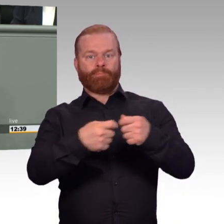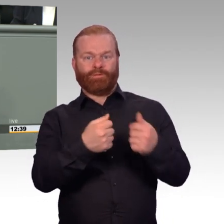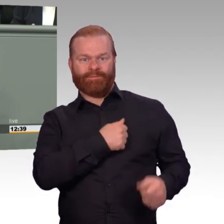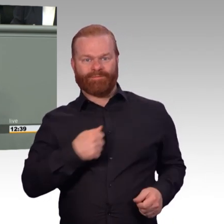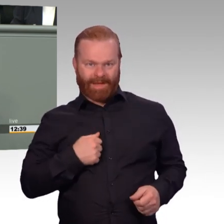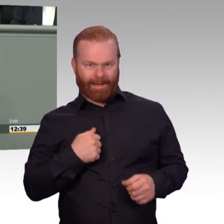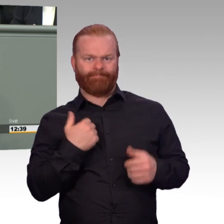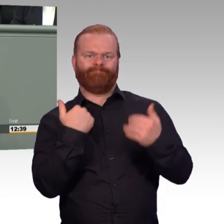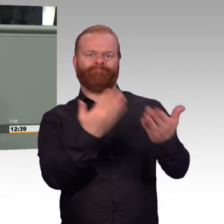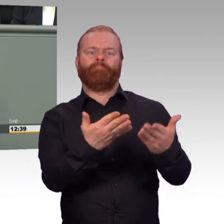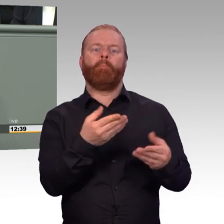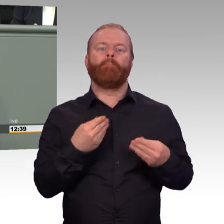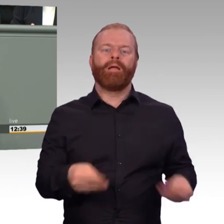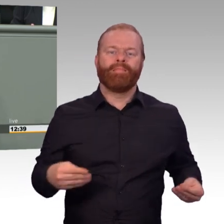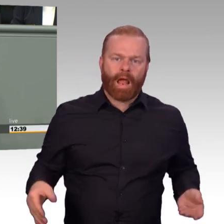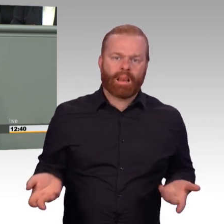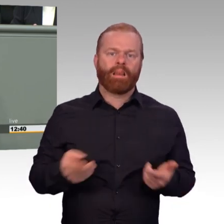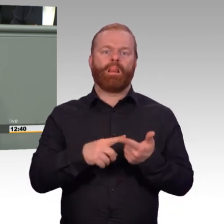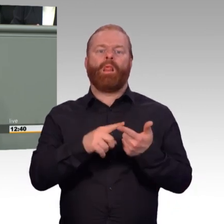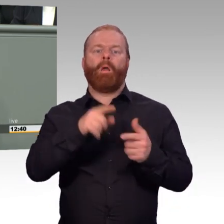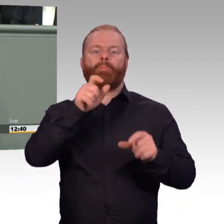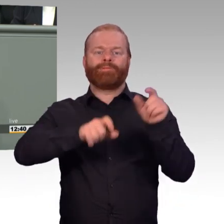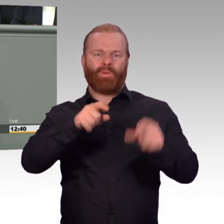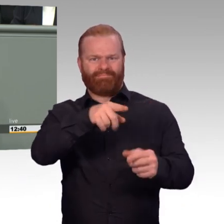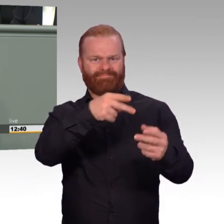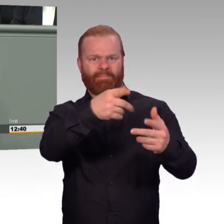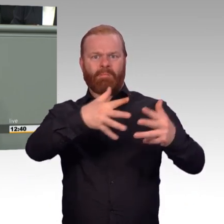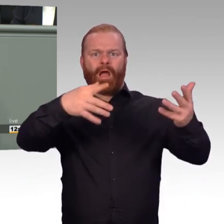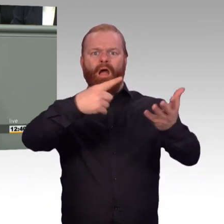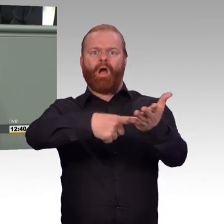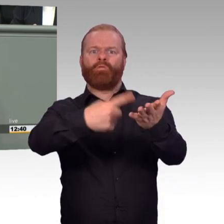Und Kollegen und Kolleginnen, wenn wir hier von Attraktivität sprechen, geht es um ganz konkrete Fragen,